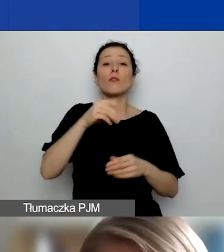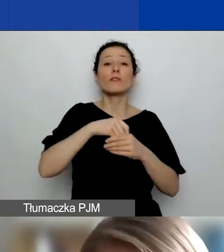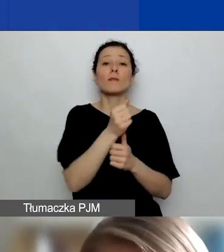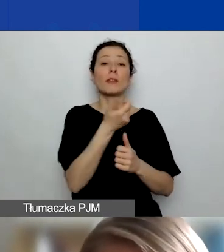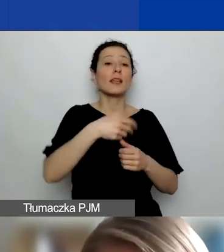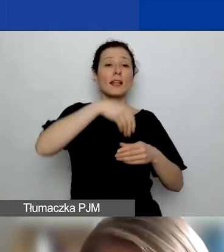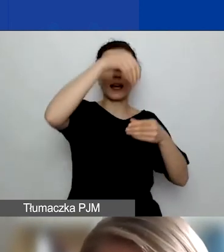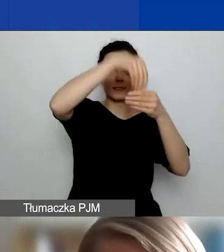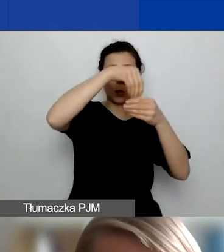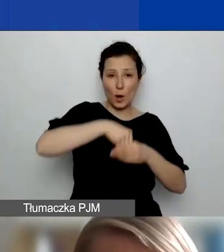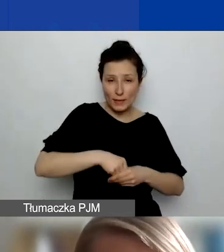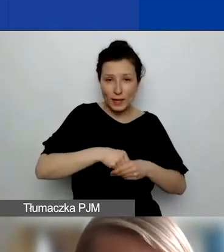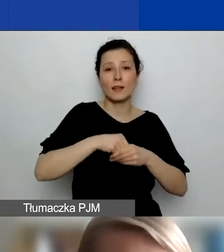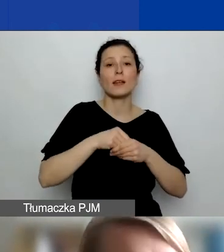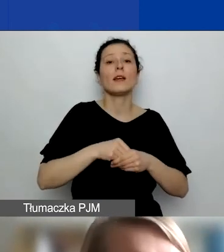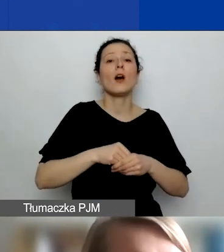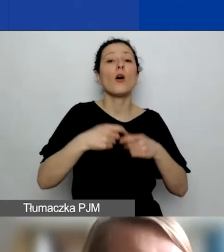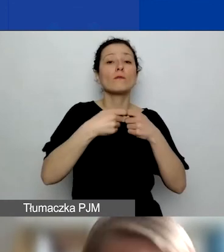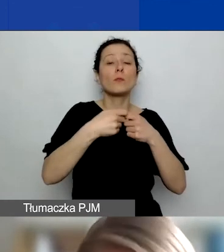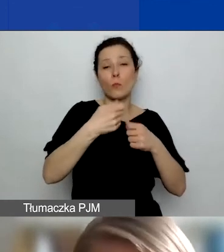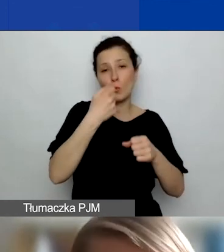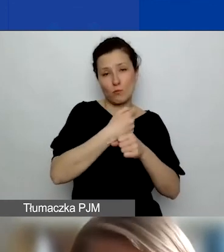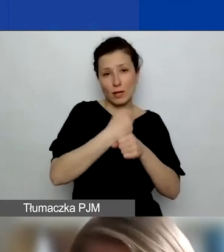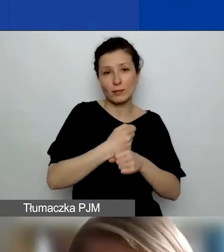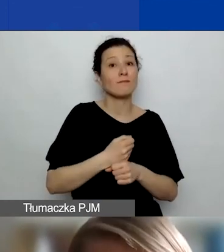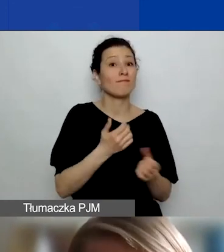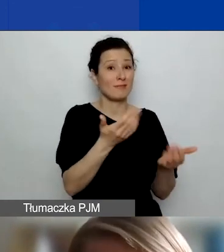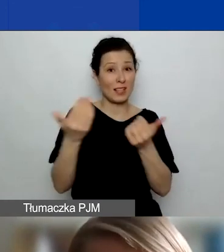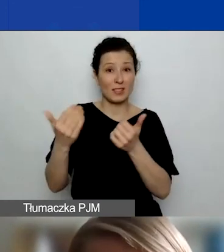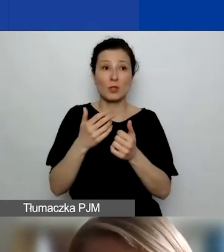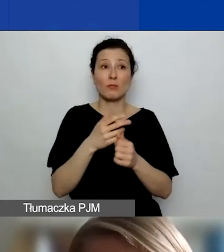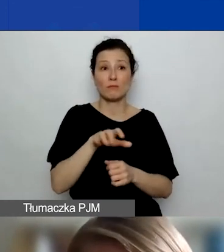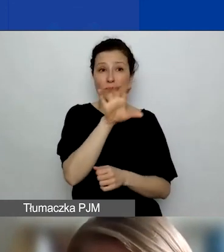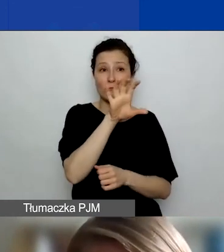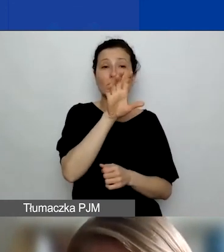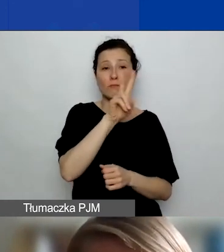Zachęcam, by tam zajrzeć w pierwszej kolejności. Znajdziecie tam wzory deklaracji i umów partnerskich,